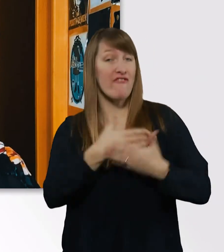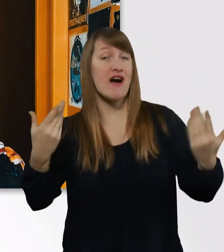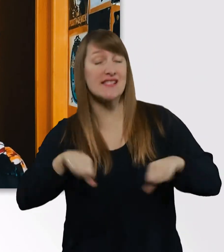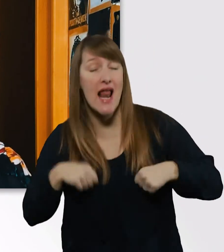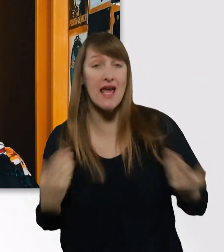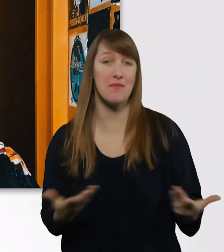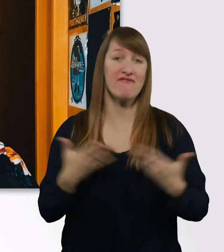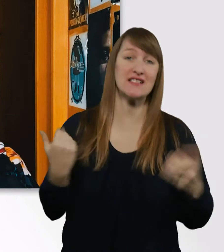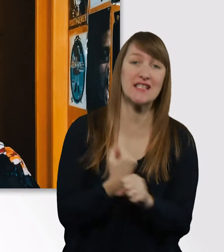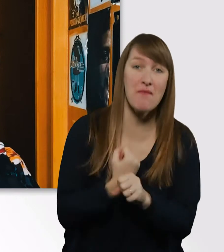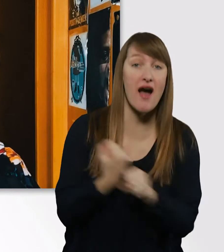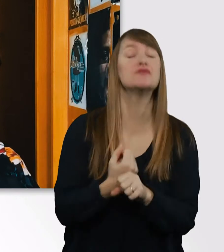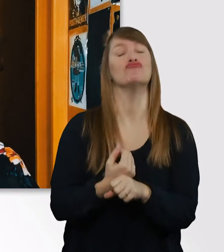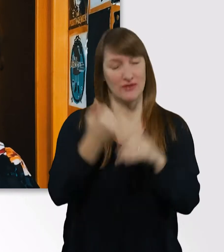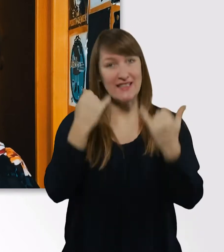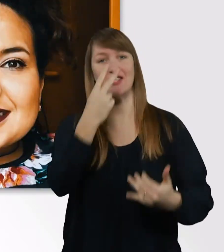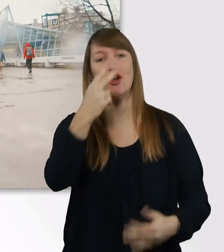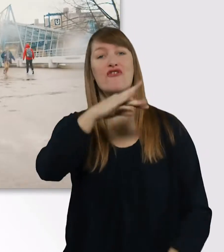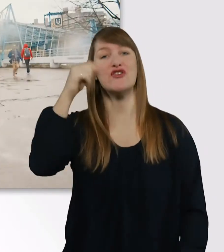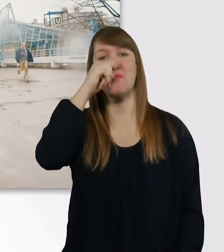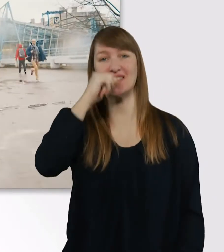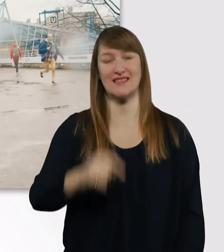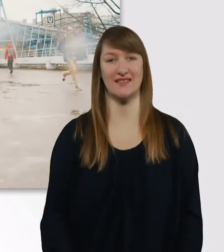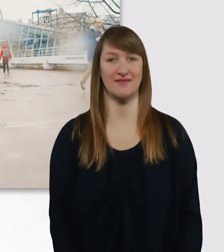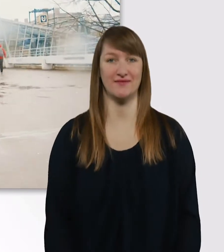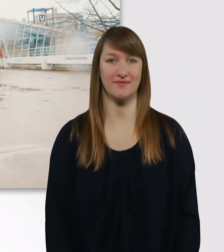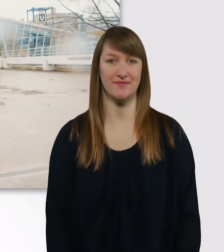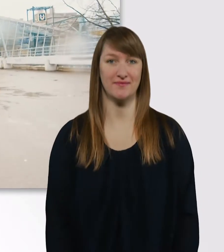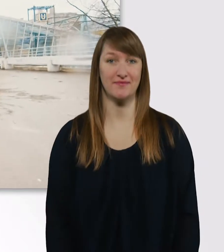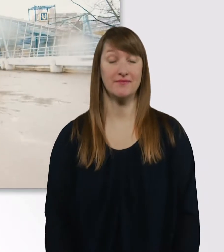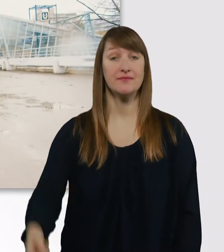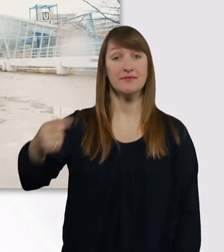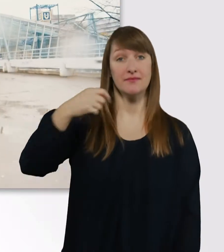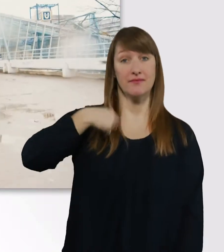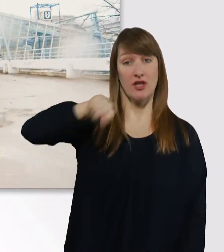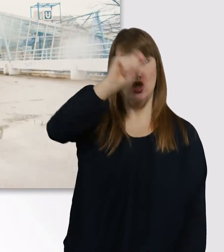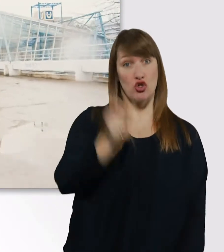das seht ihr jetzt, viel Spaß. Ich studiere Heilpädagogik/Inklusive Pädagogik